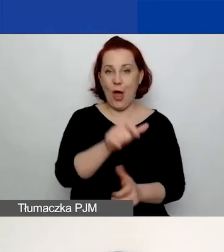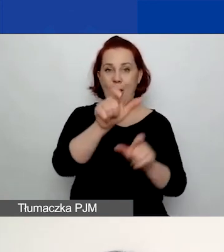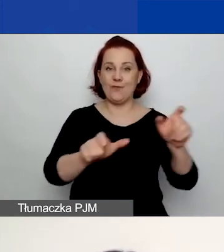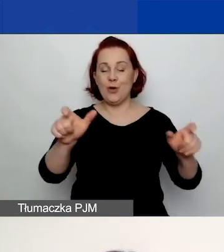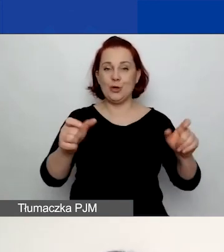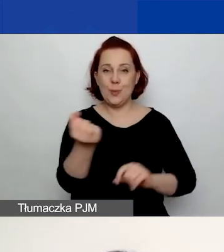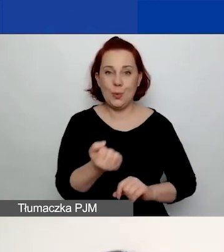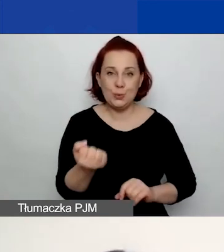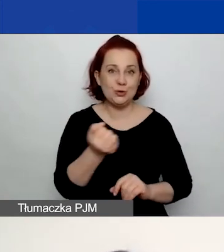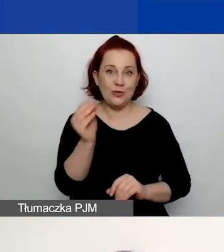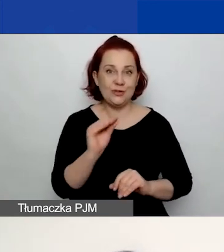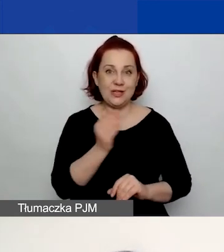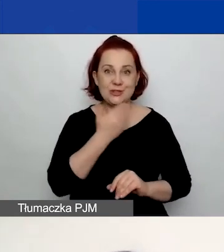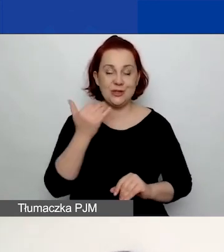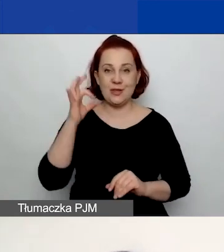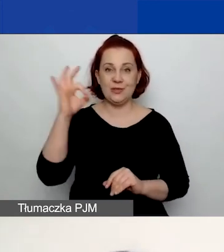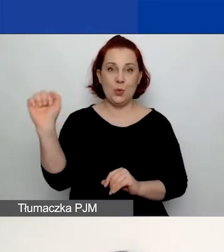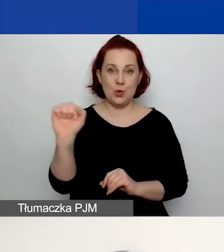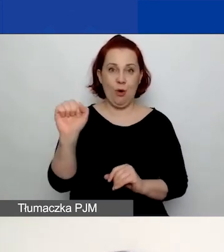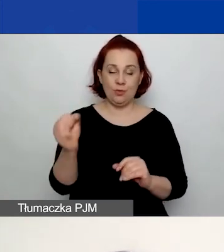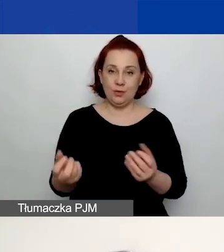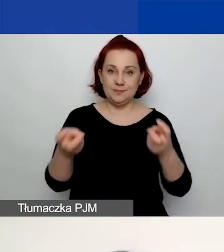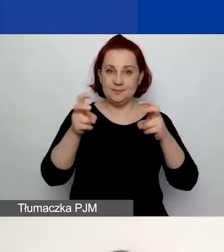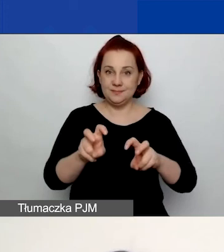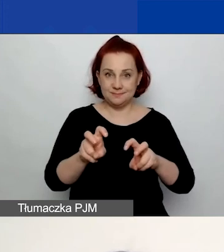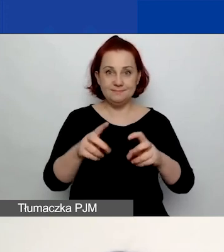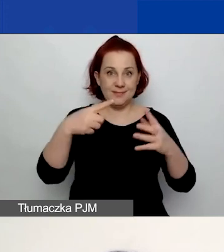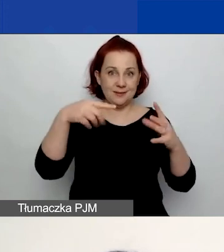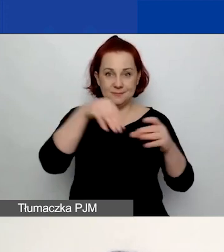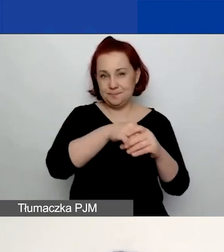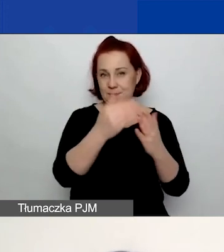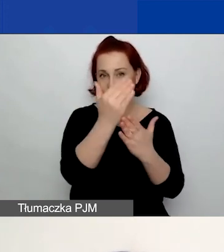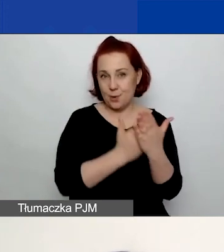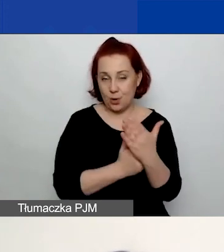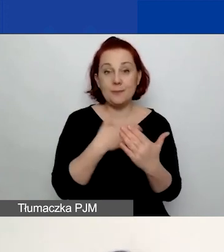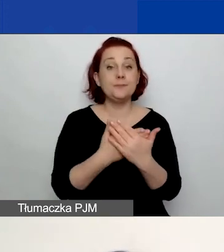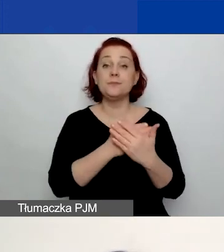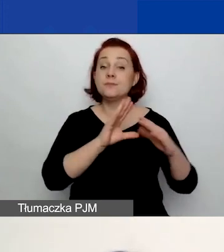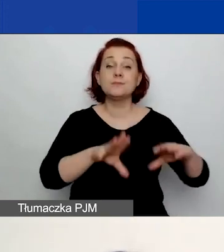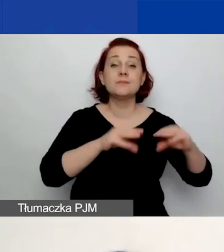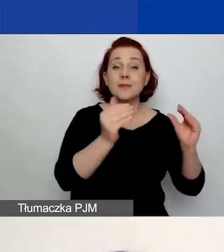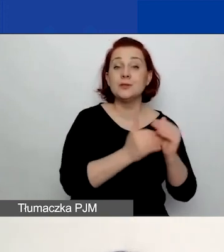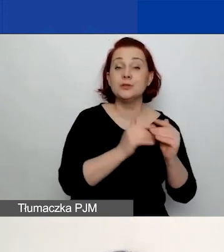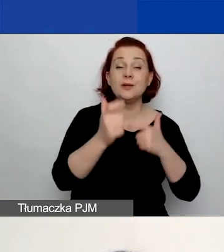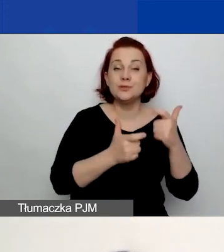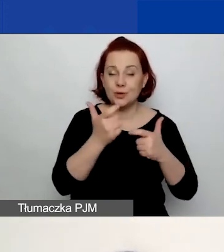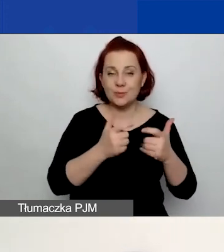i jeszcze nie macie założonego konta w generatorze. W związku z tym w pierwszym kroku należy kliknąć przycisk "Zarejestruj się".